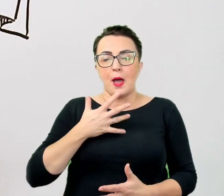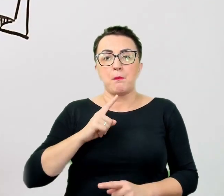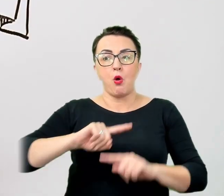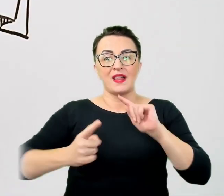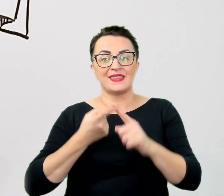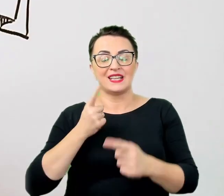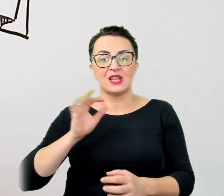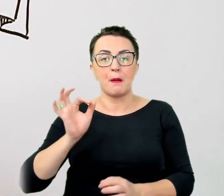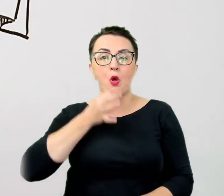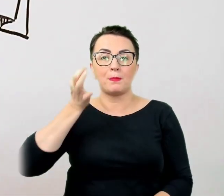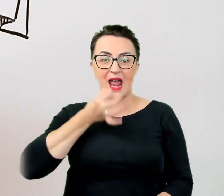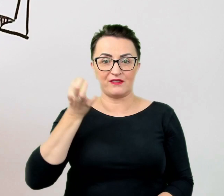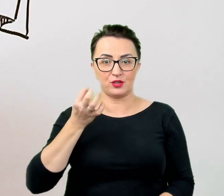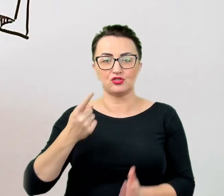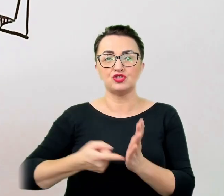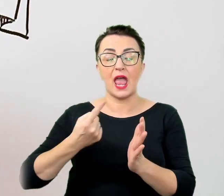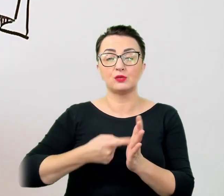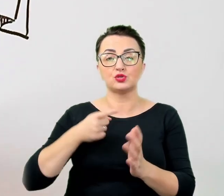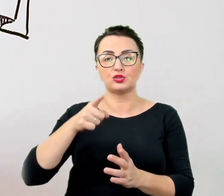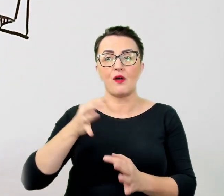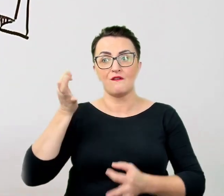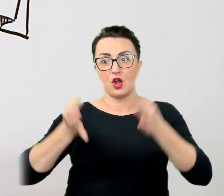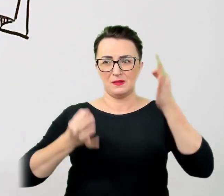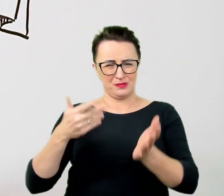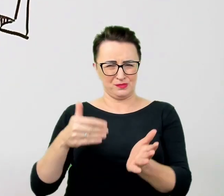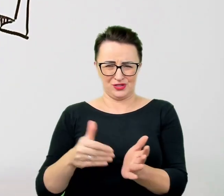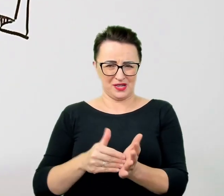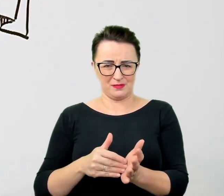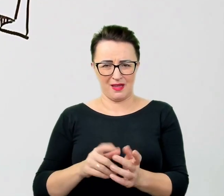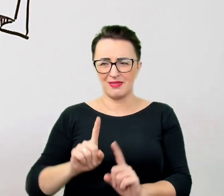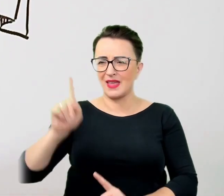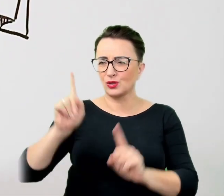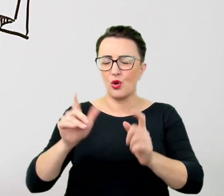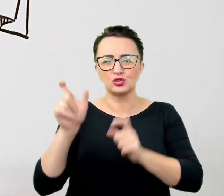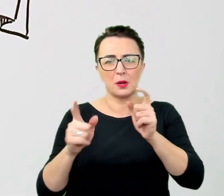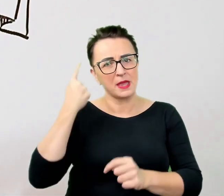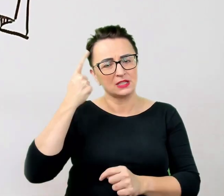Niektórym ludziom wydaje się, że gafą jest powiedzenie "chodźmy" do osoby, która porusza się na wózku,